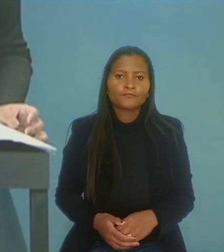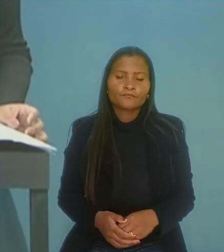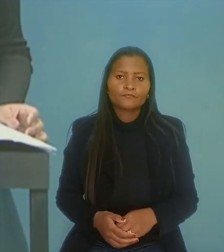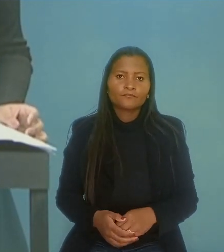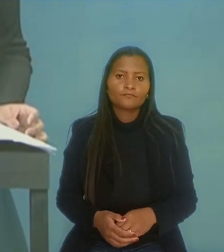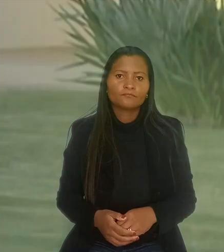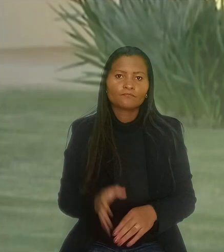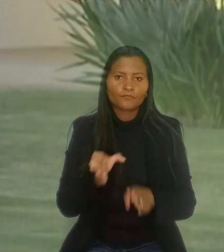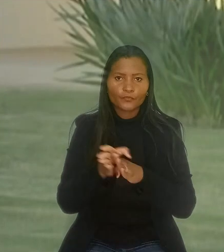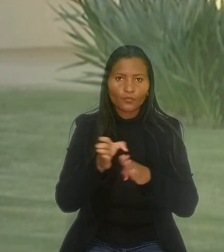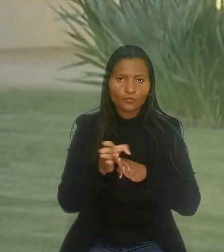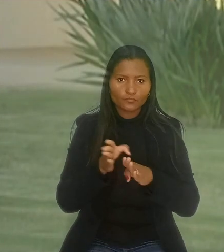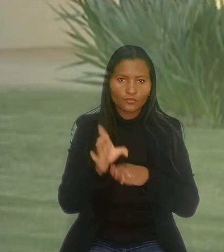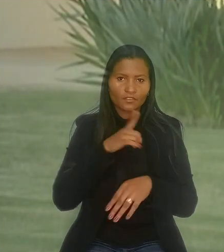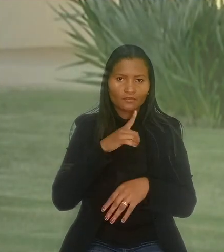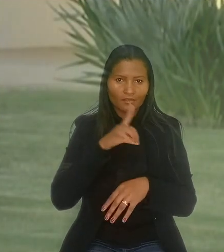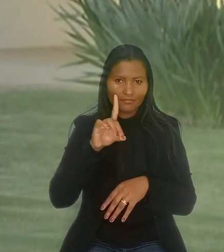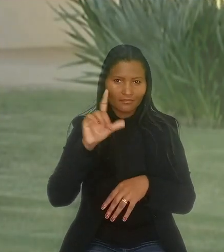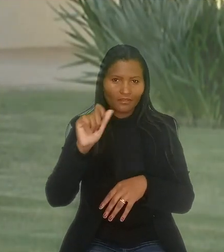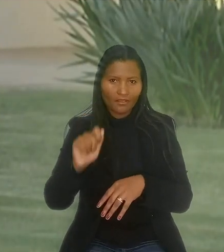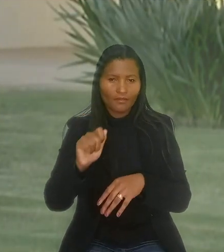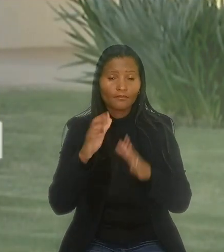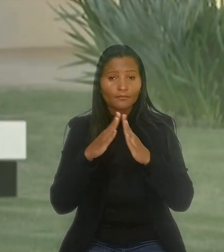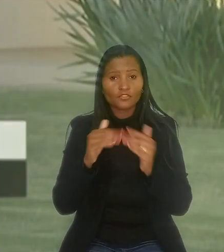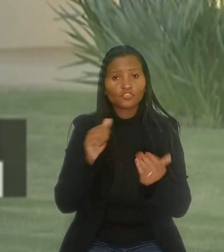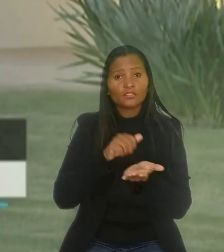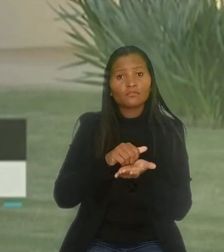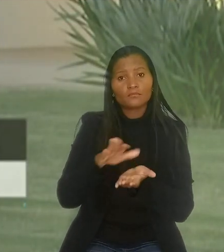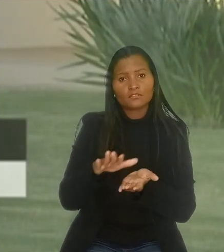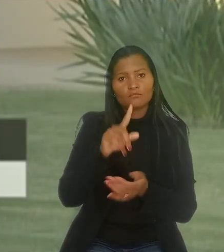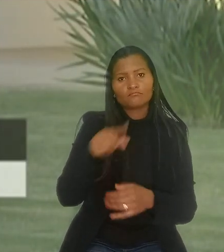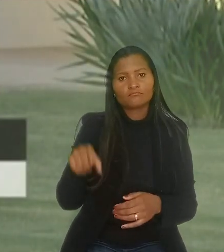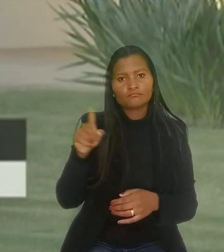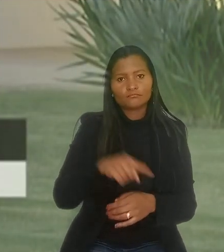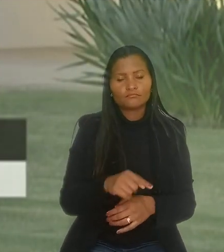O consultor, que tem deficiência auditiva, pedia que a demissão dele fosse anulada.